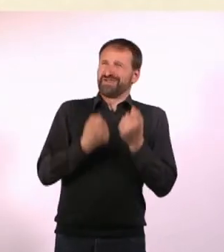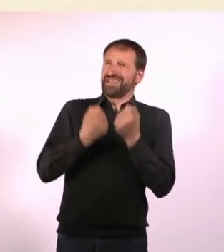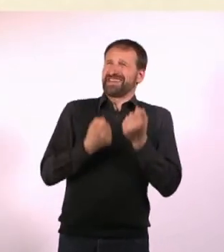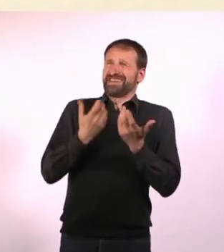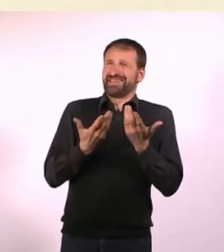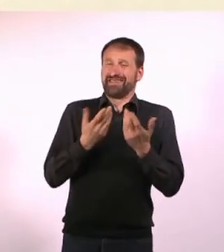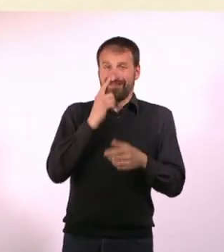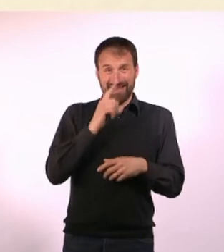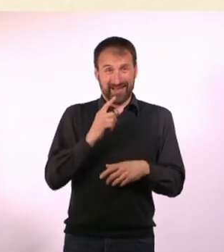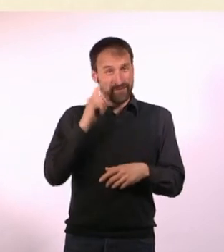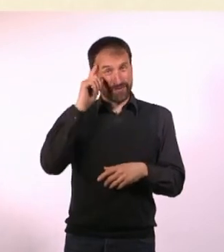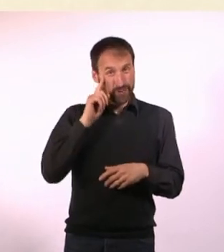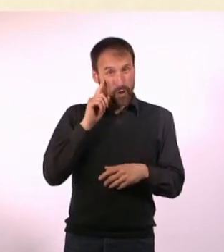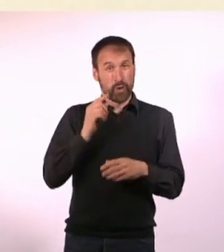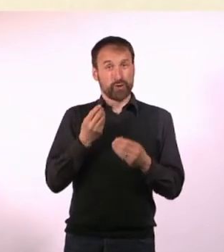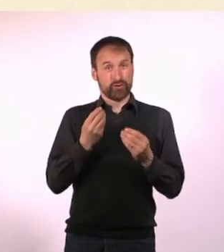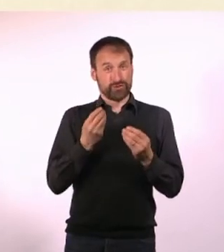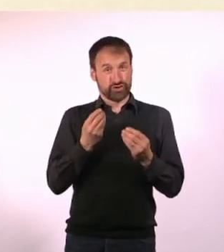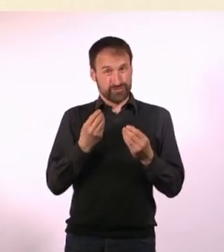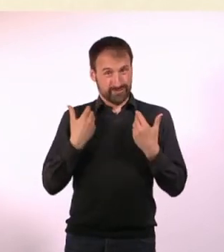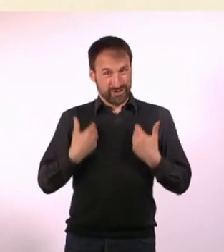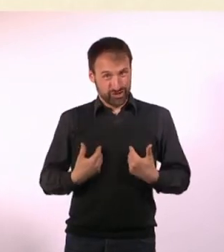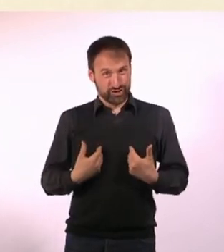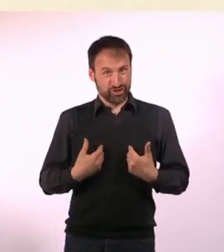Bei einem neurotypischen Menschen ist das wie durch Magie ganz anders.